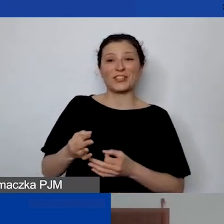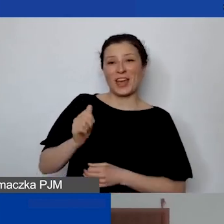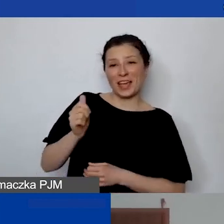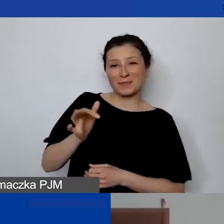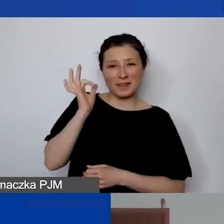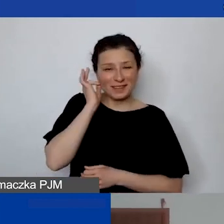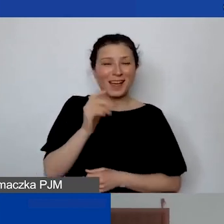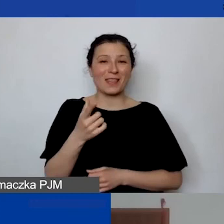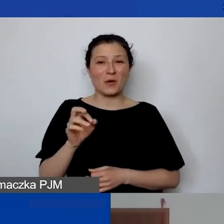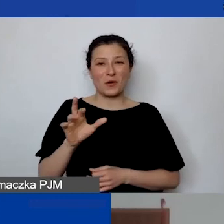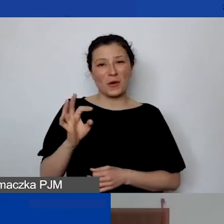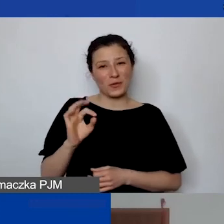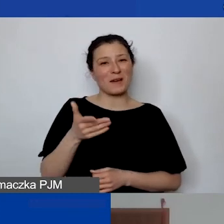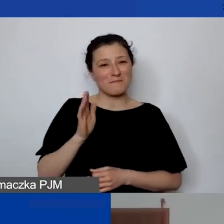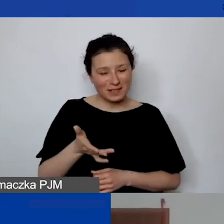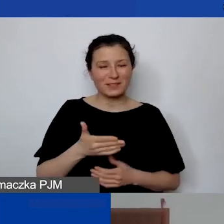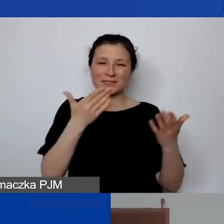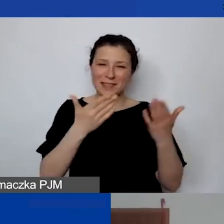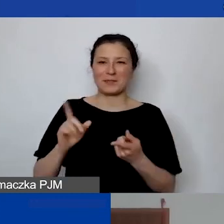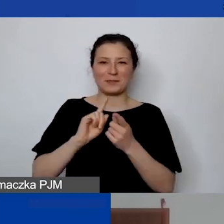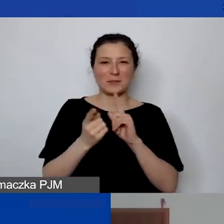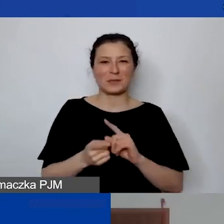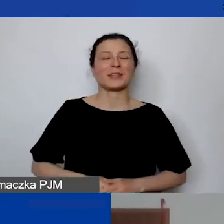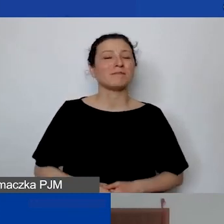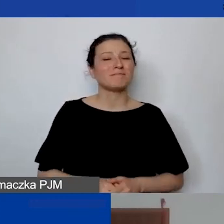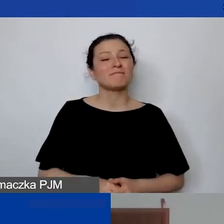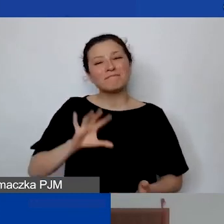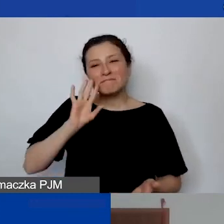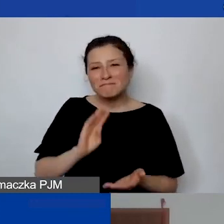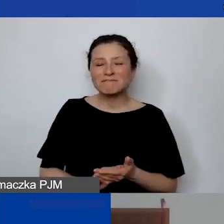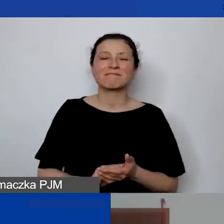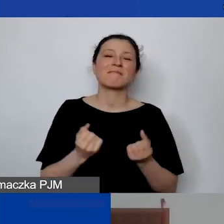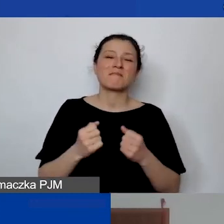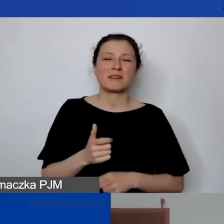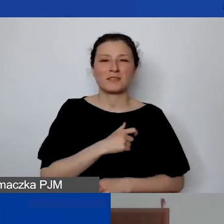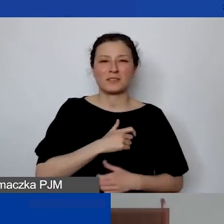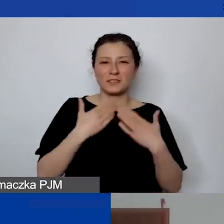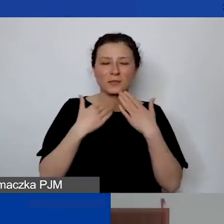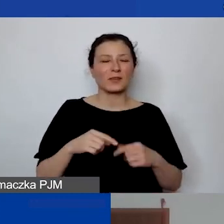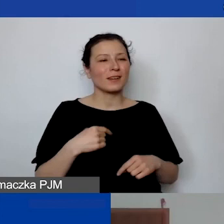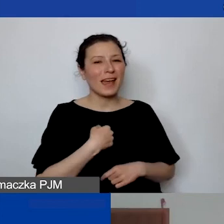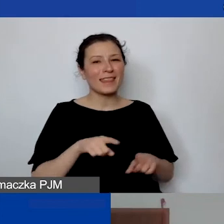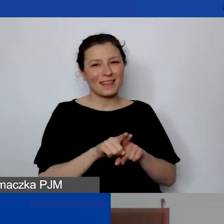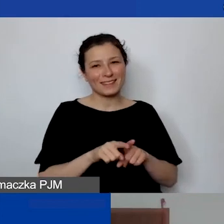więc zapraszam na spotkanie. Jeszcze raz bardzo serdecznie dziękuję. Ja też dziękuję i do zobaczenia za chwilę.